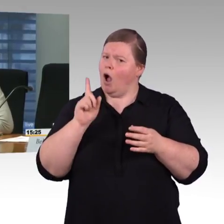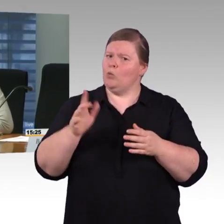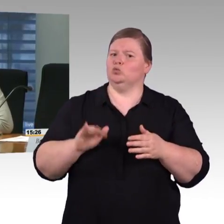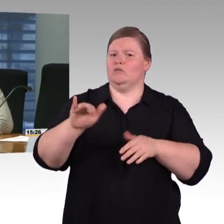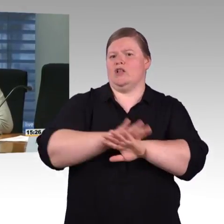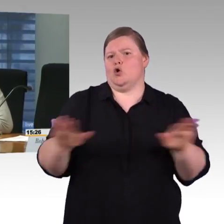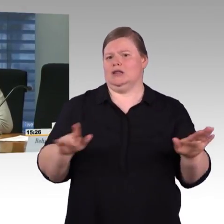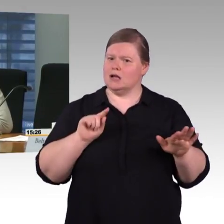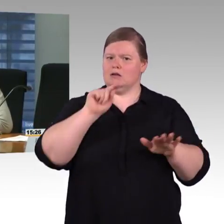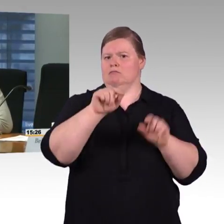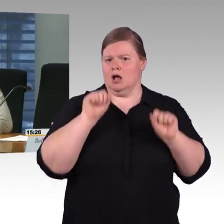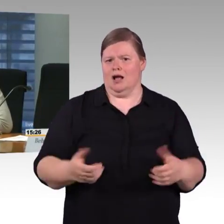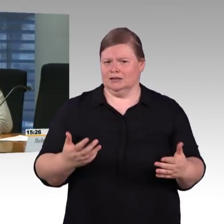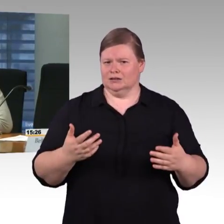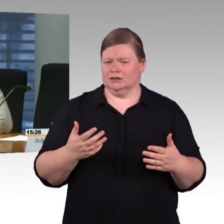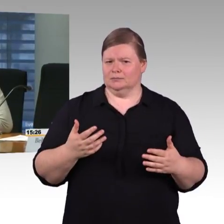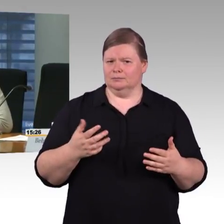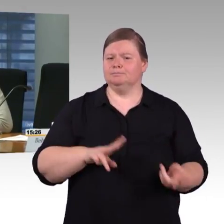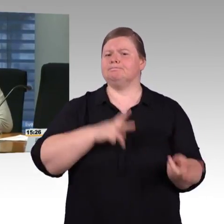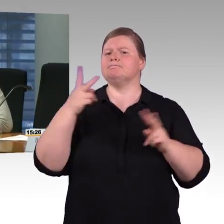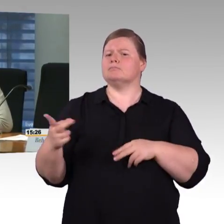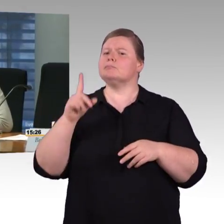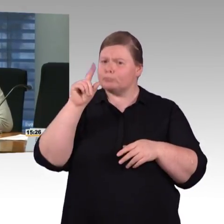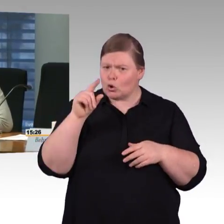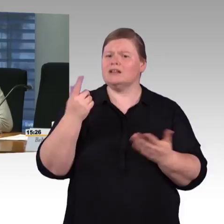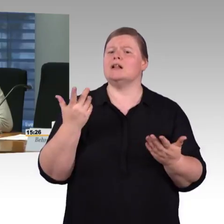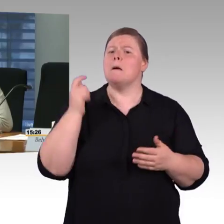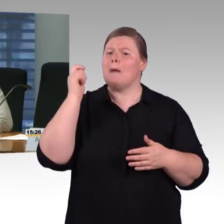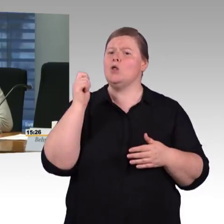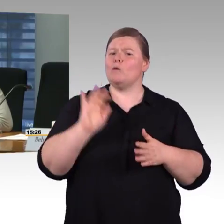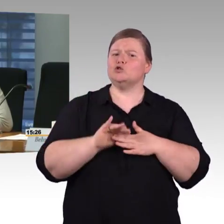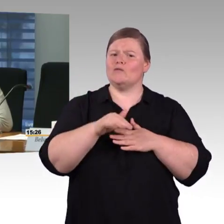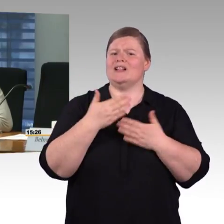Meine Frage ist: Funktionieren die auch offline? Es nützt mir nichts, wenn ich im Zug sitze